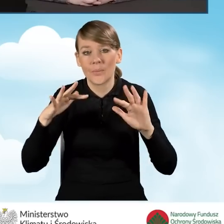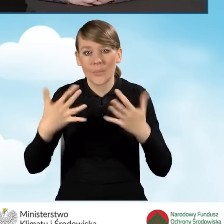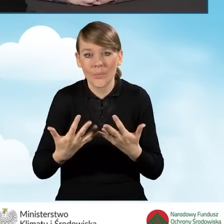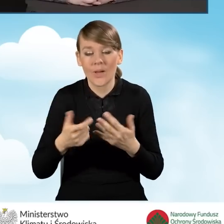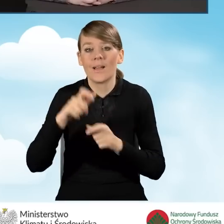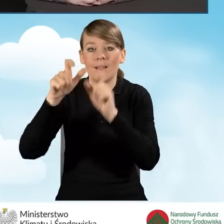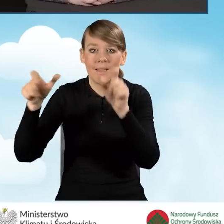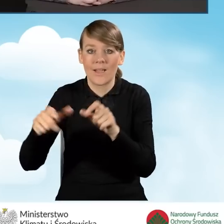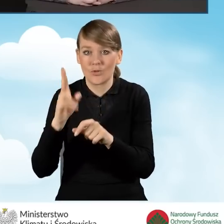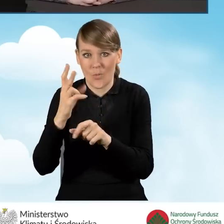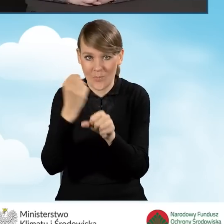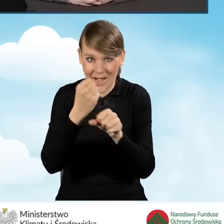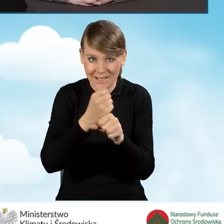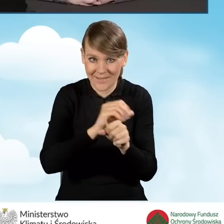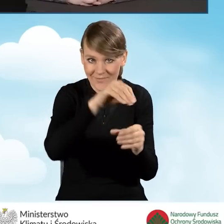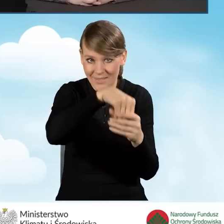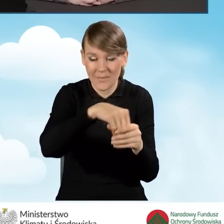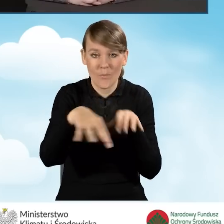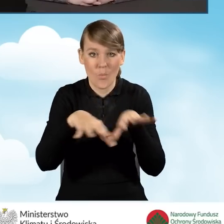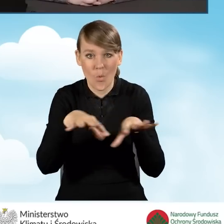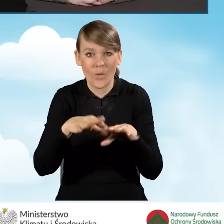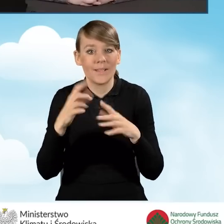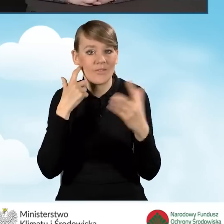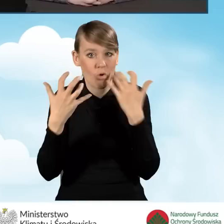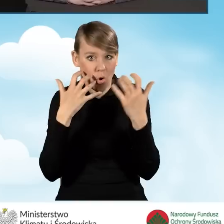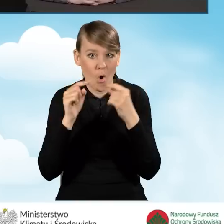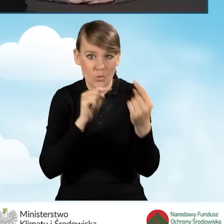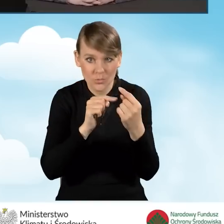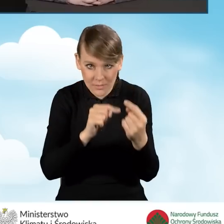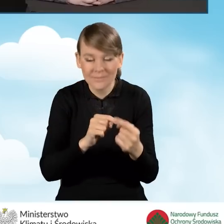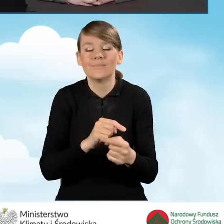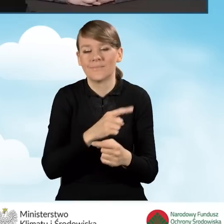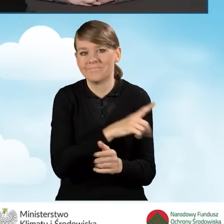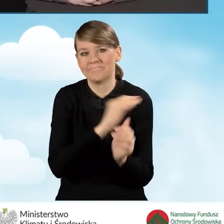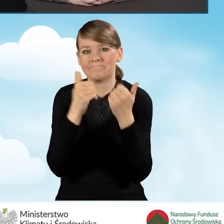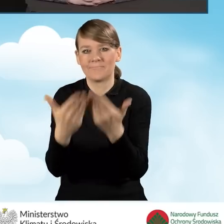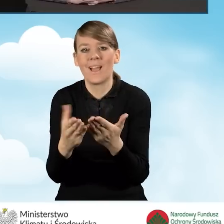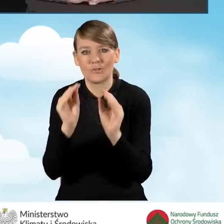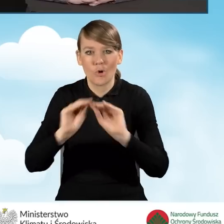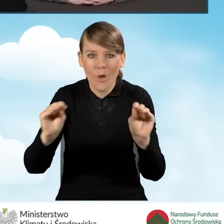konsultacyjno-informacyjny są przeszkoleni odpowiednio, znają zasady programu,